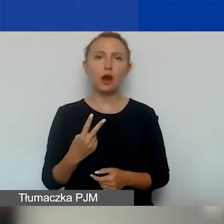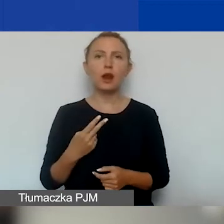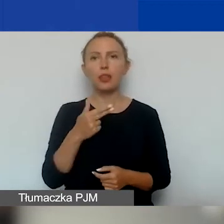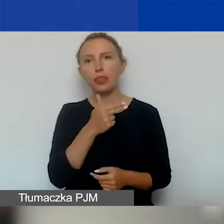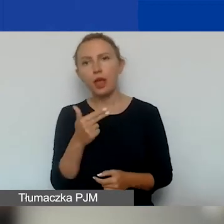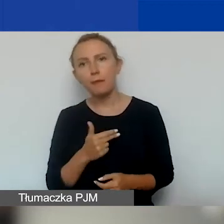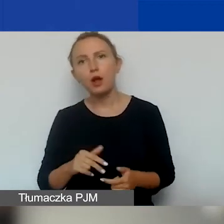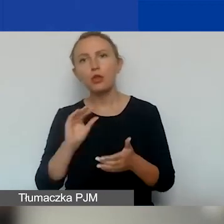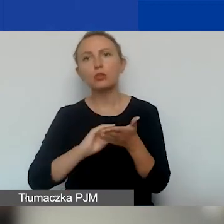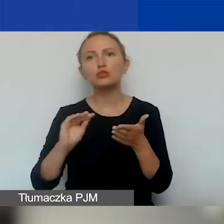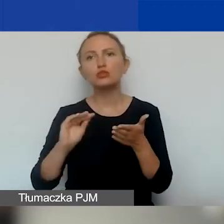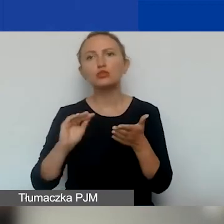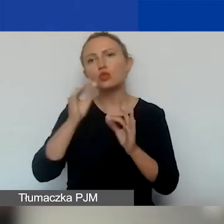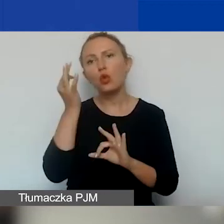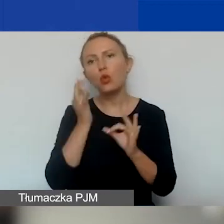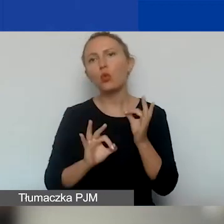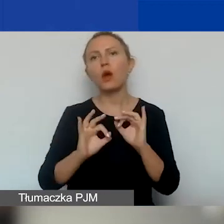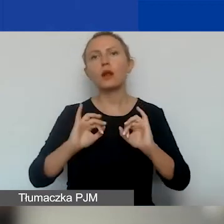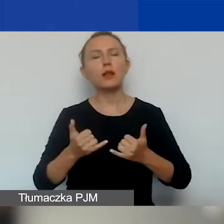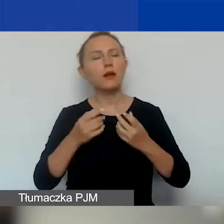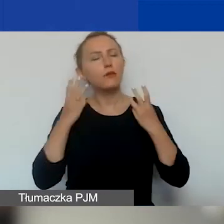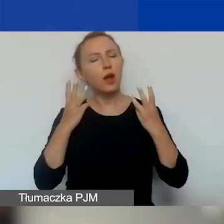opisująca obszary, tematy o znaczeniu szczególnym